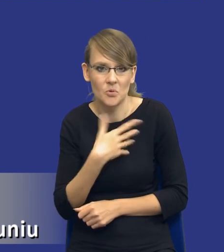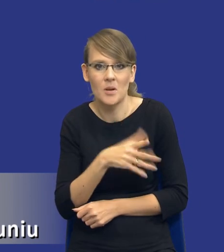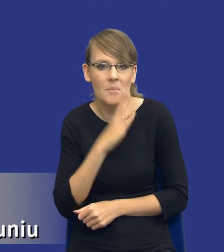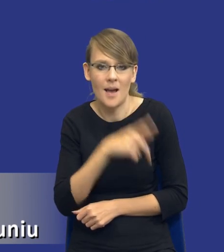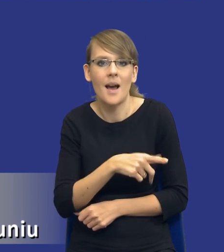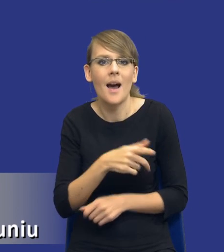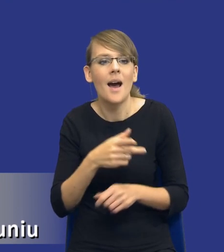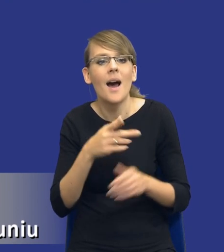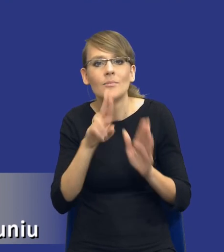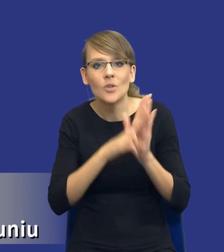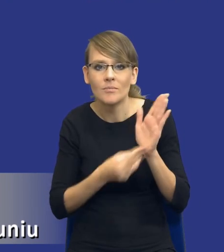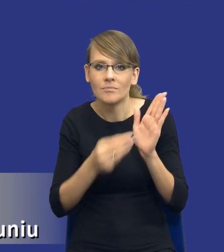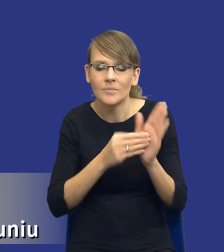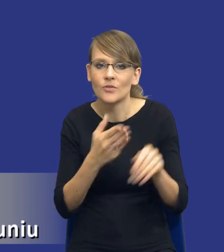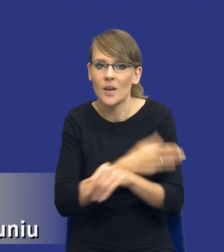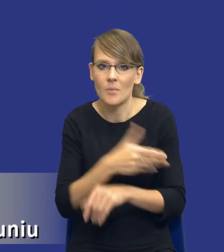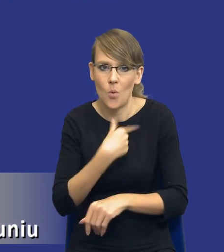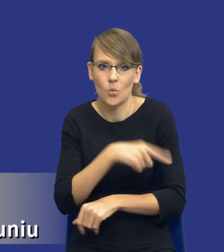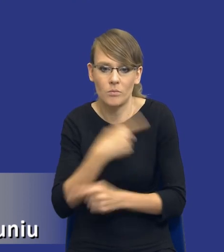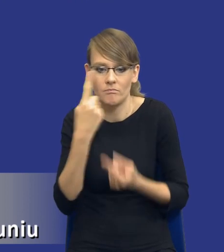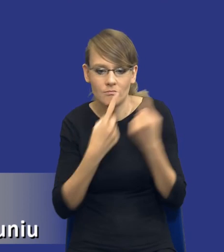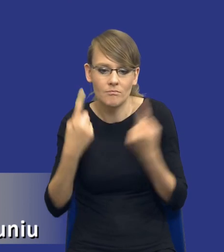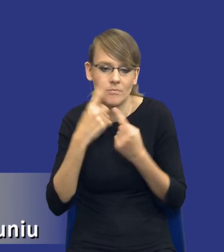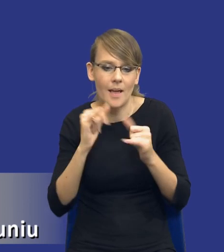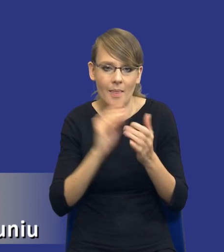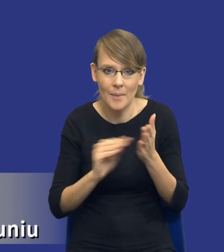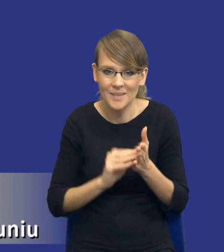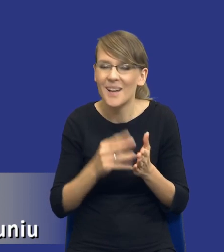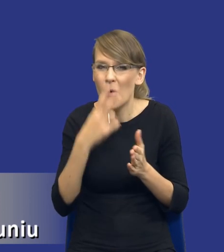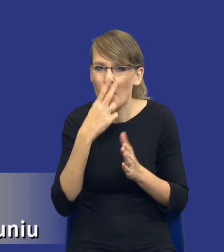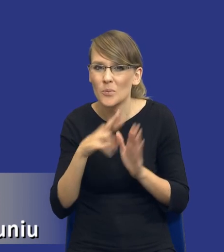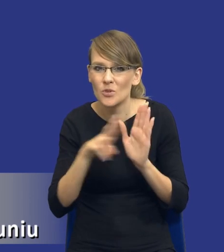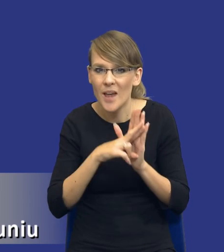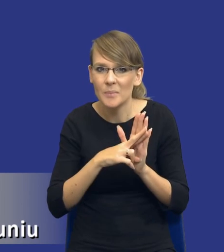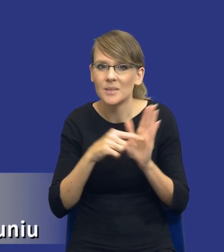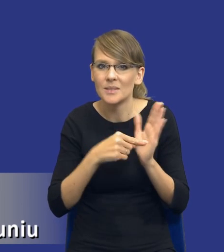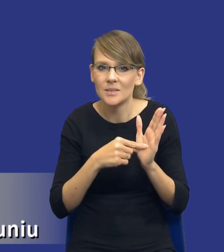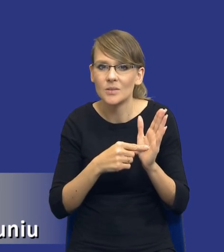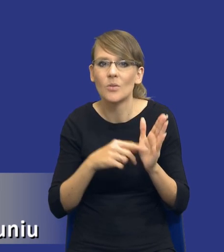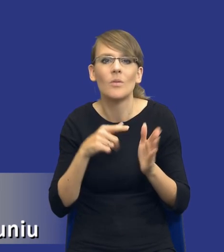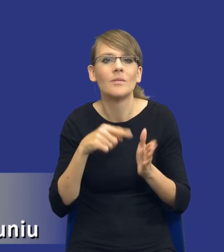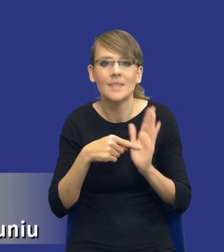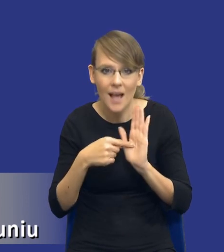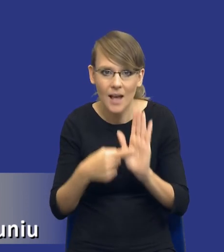współubrać, jak to uregulować. Bo sam kształt tego przepisu zwróćcie Państwo, jego treść wskazuje już pewne wątpliwości